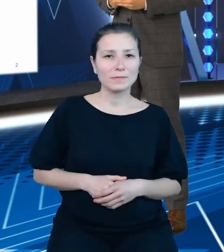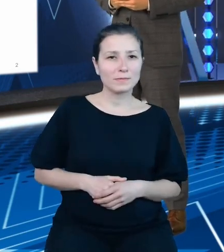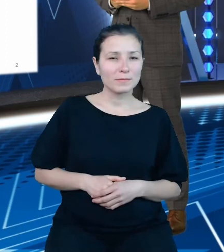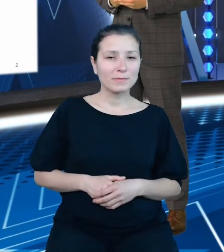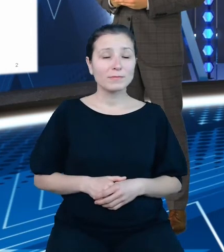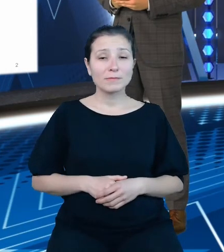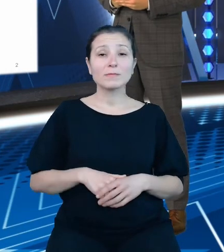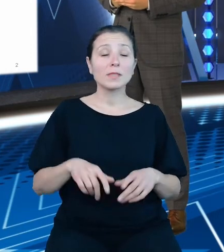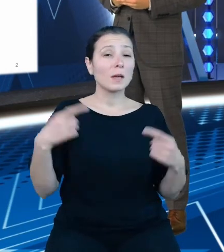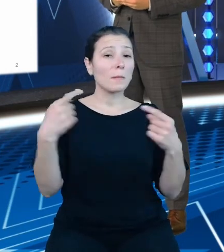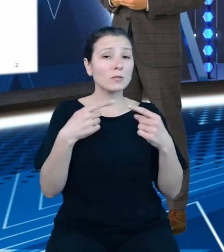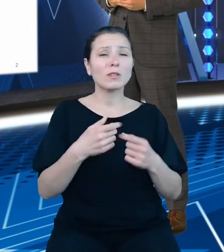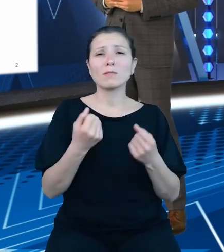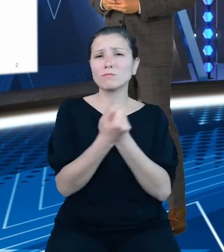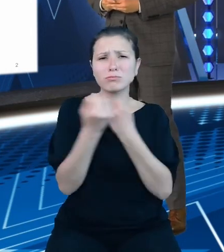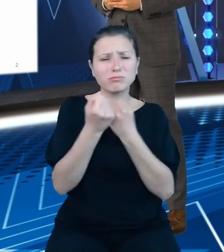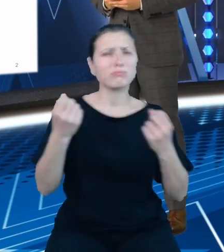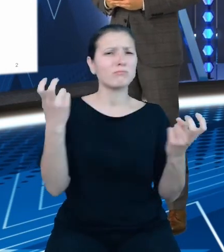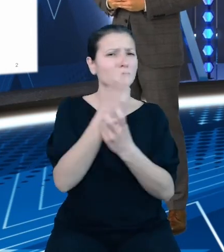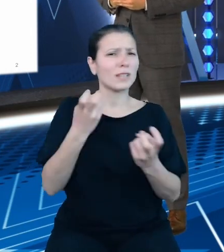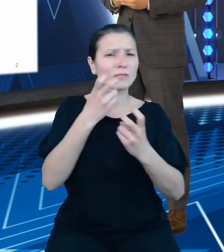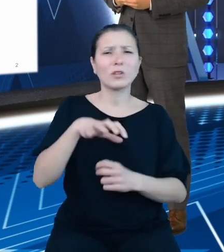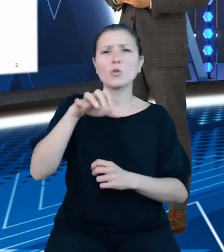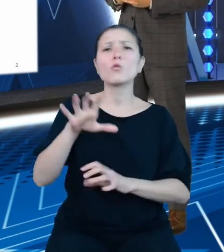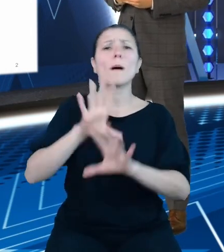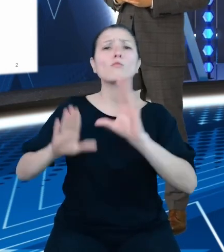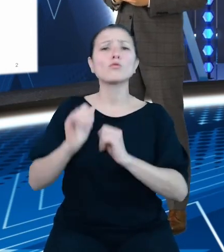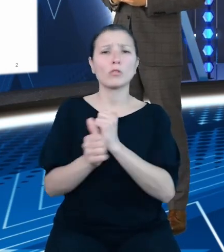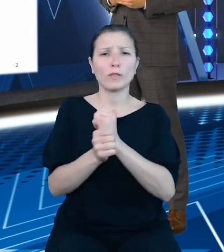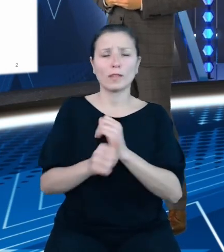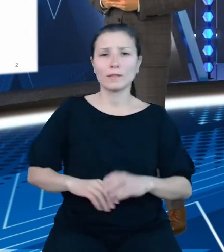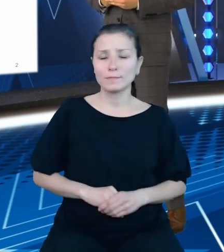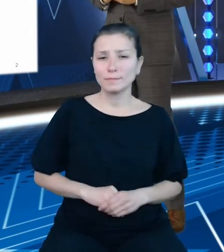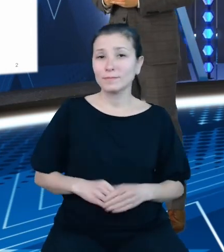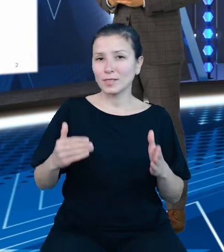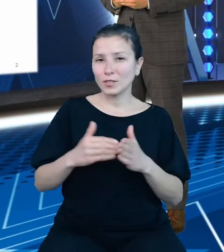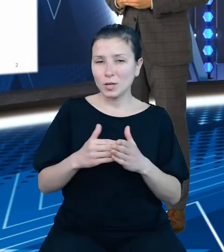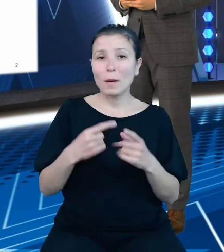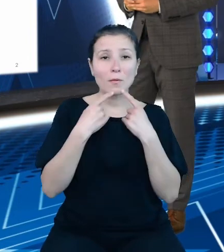zainteresowanie danymi budżetowymi. Należy podkreślić, że nasz produkt jest